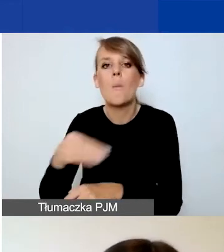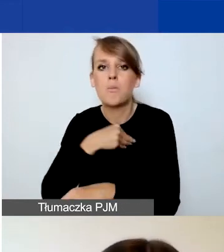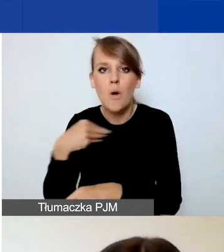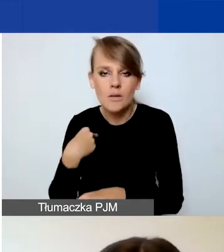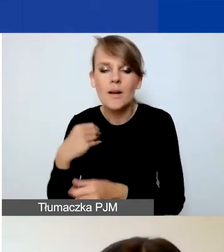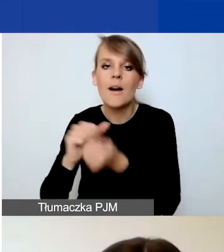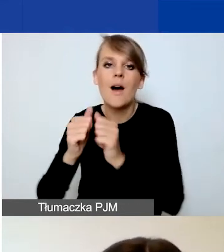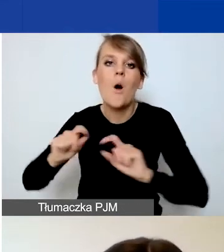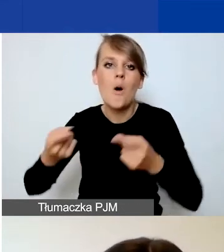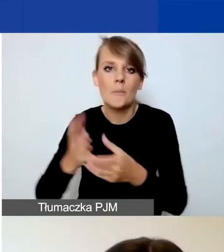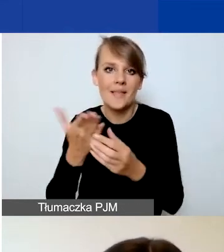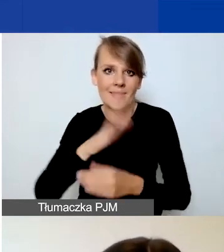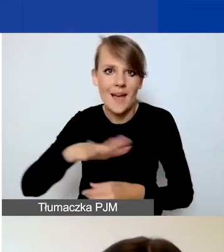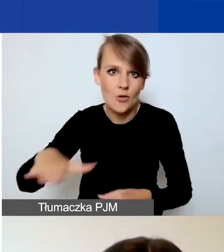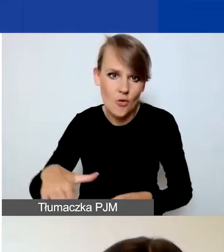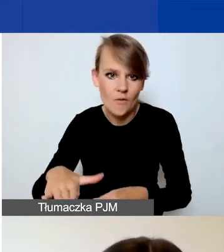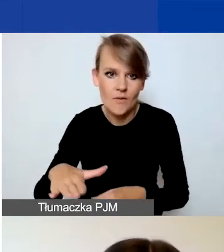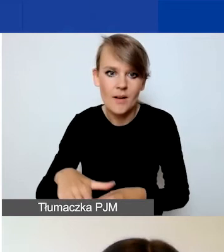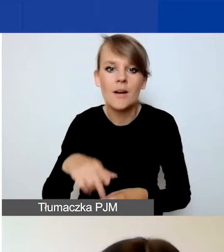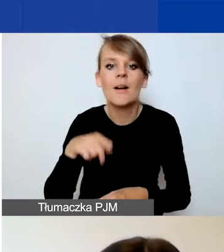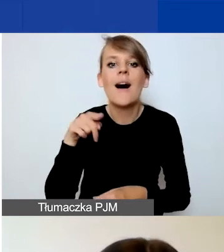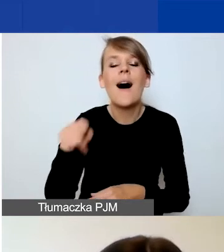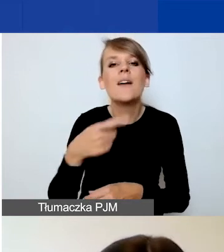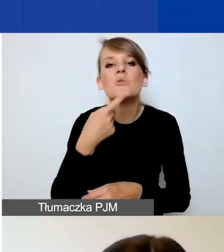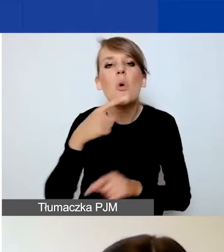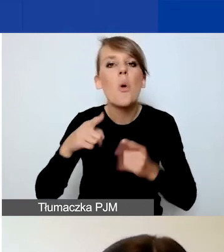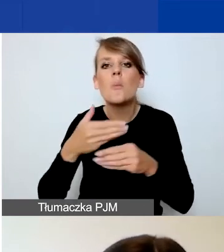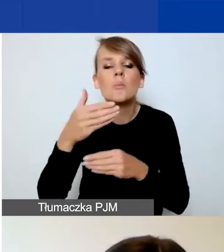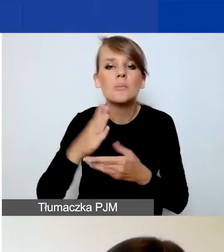Definicję organizacji międzynarodowej znajdziecie w podręczniku.